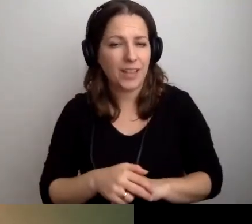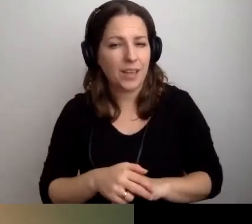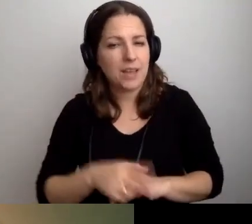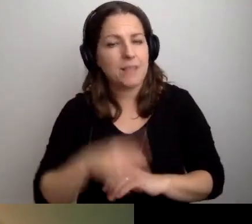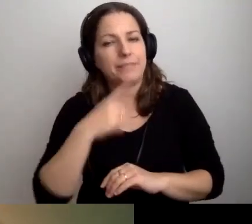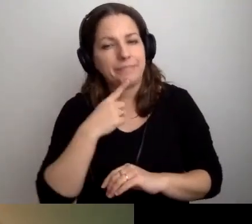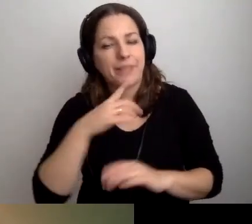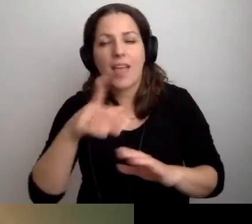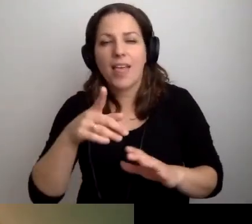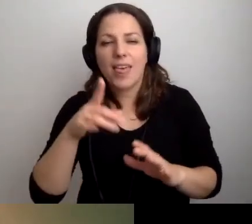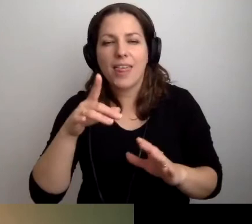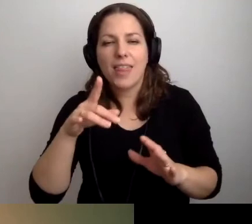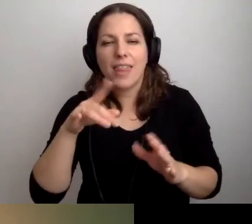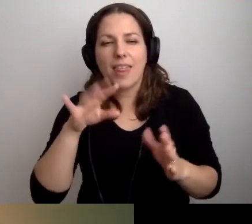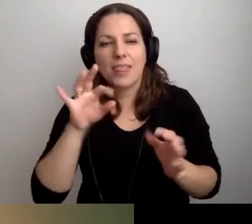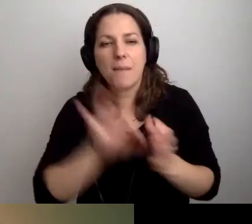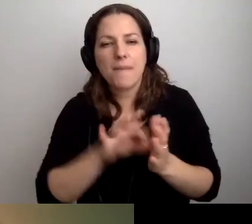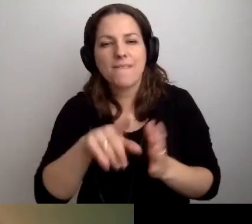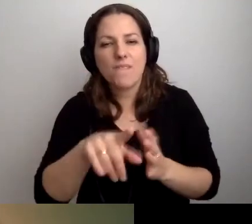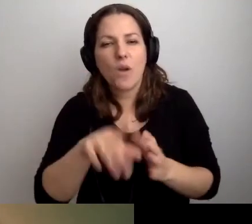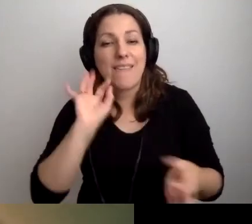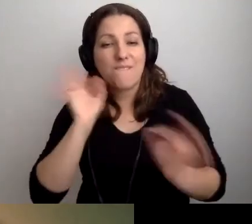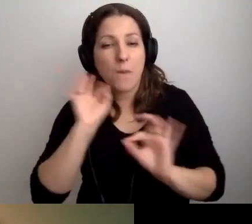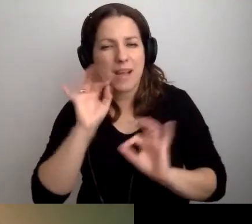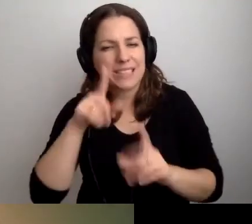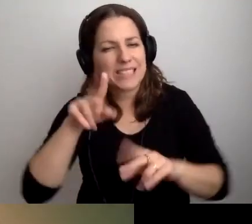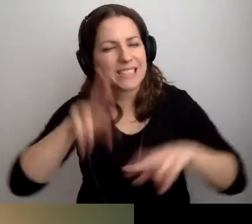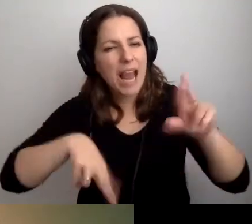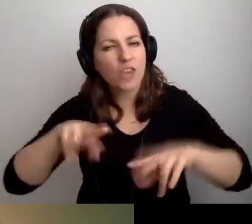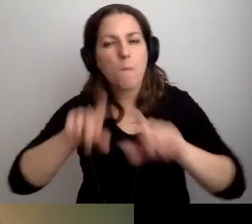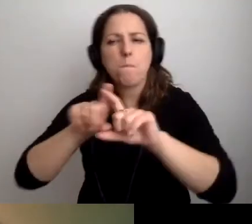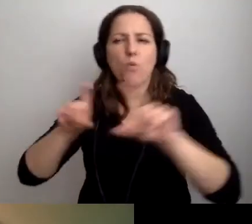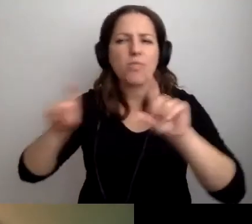Na pewno w punkcie informacji. W zależności, o jakim budynku mówimy.